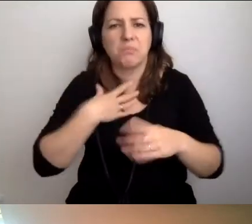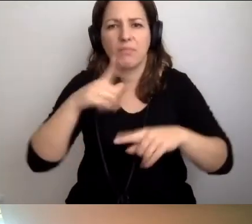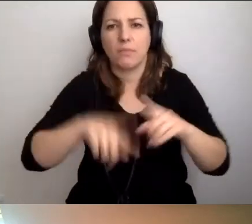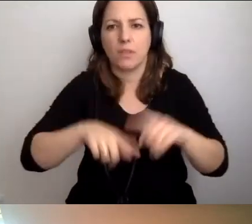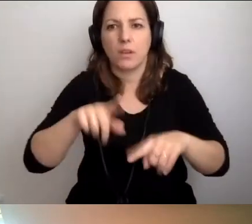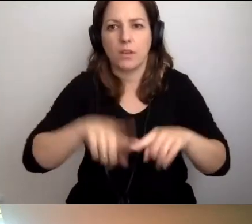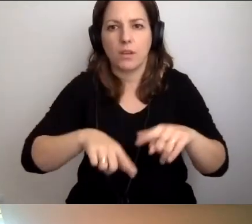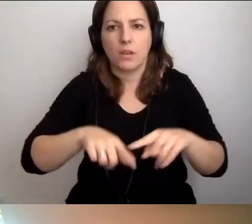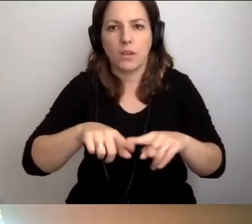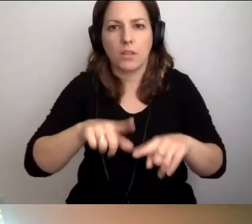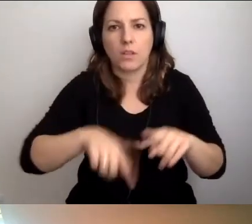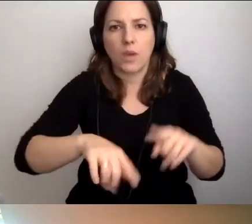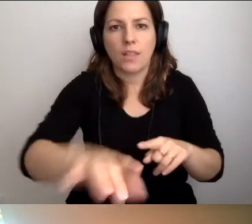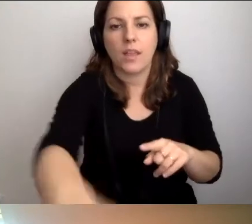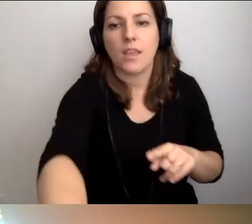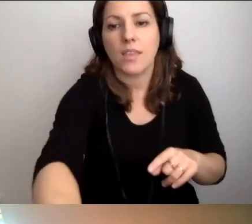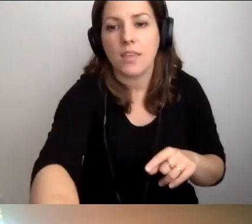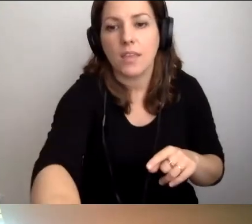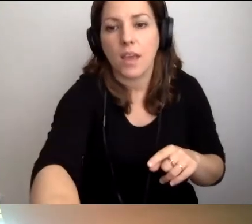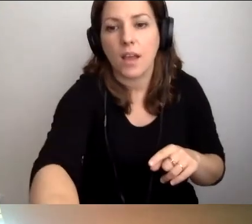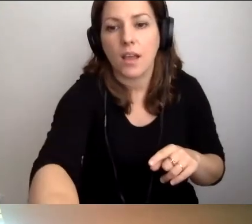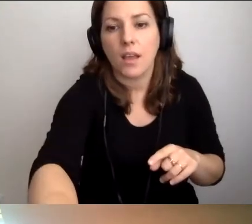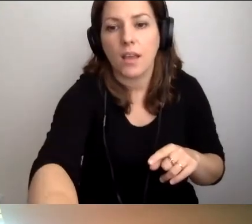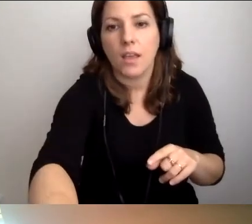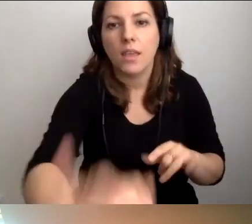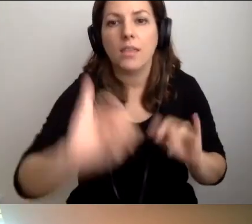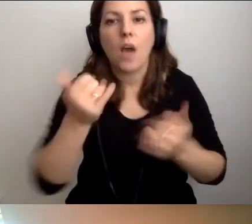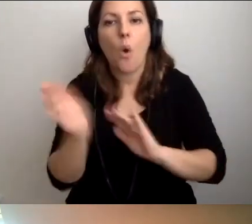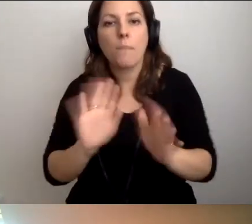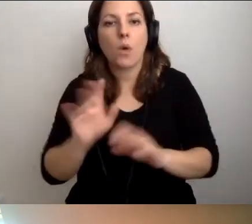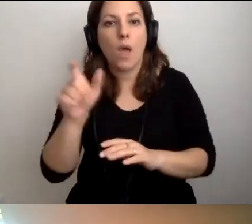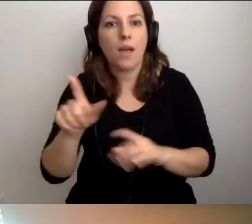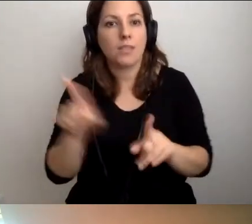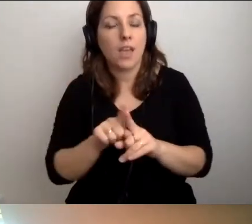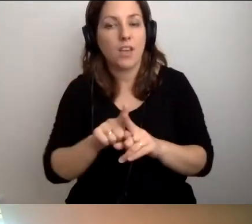Opiekują się tymi osobami, pomagają im. MAŁGORZATA: Ale i czerpią od nich.